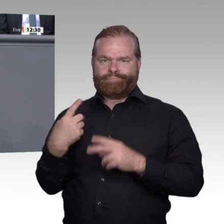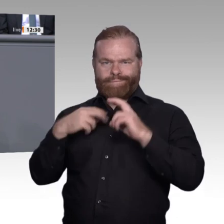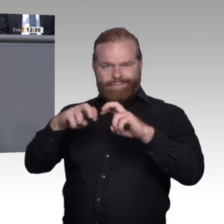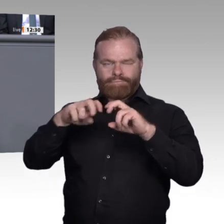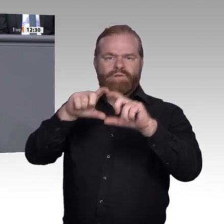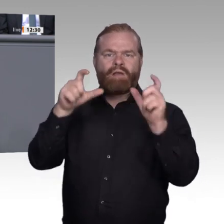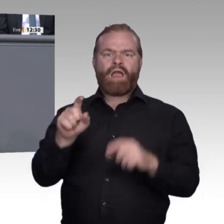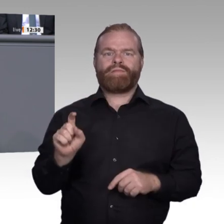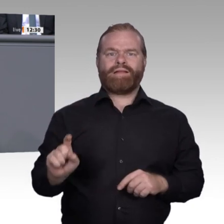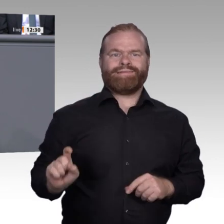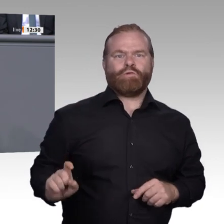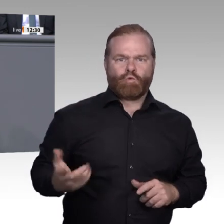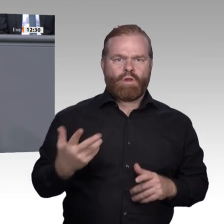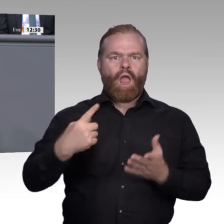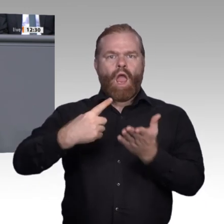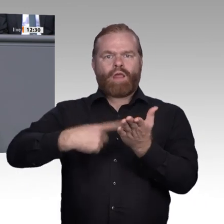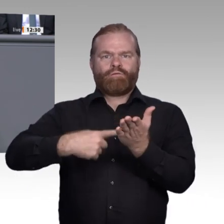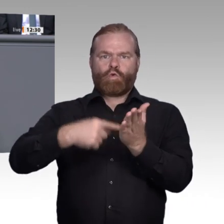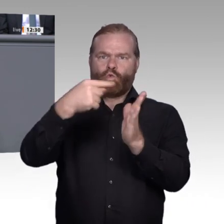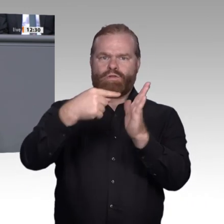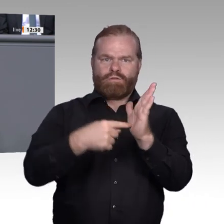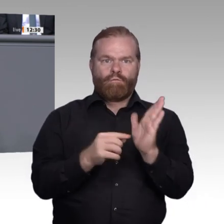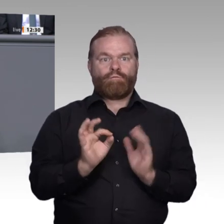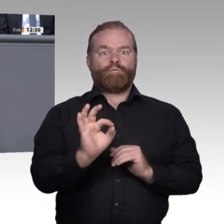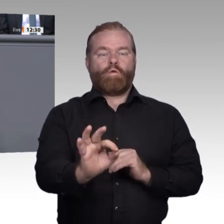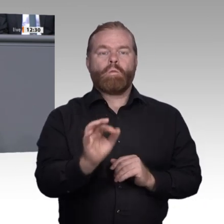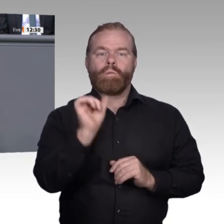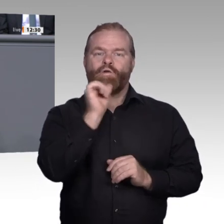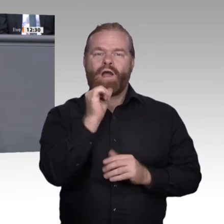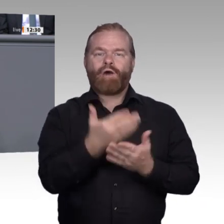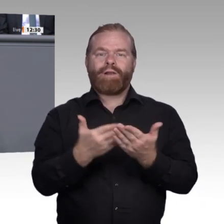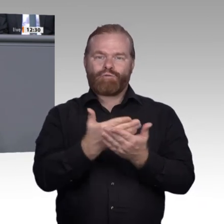verändert und bereichert unsere Arbeitswelt. Die Betriebe sind davon, je nach Branche,